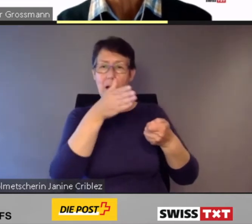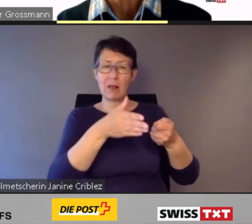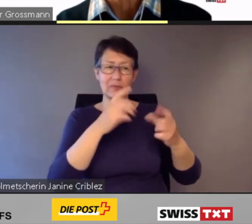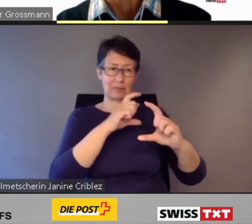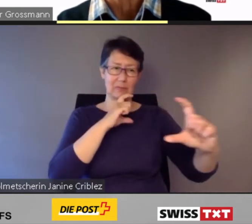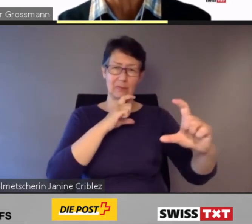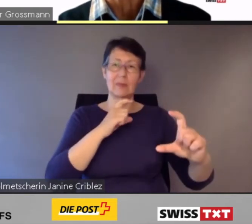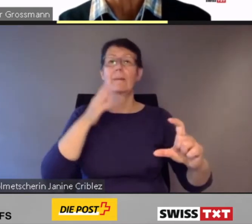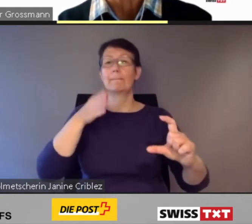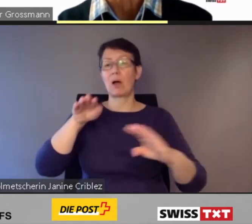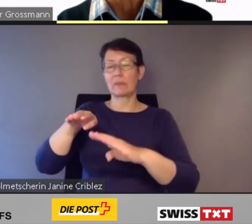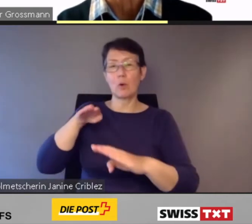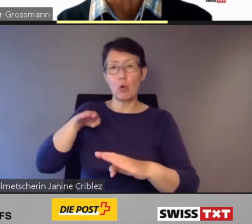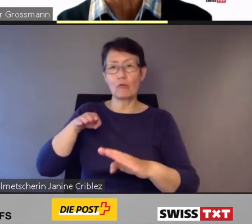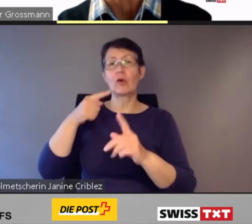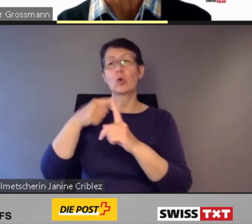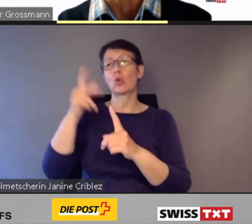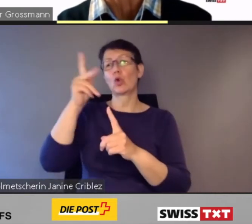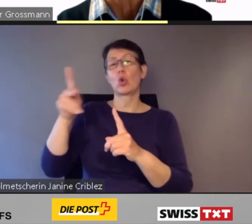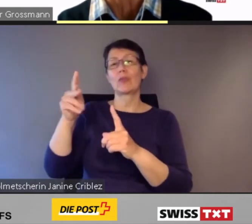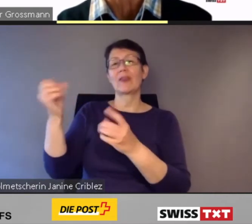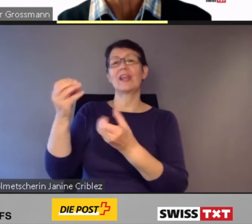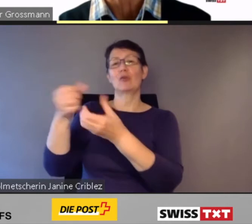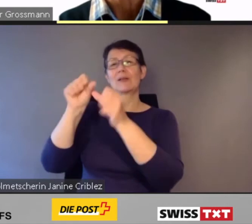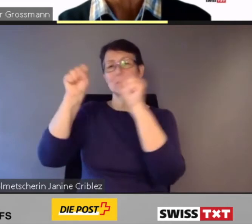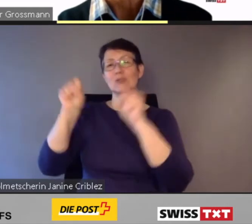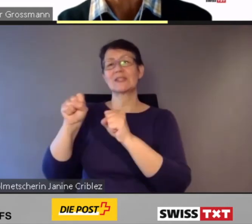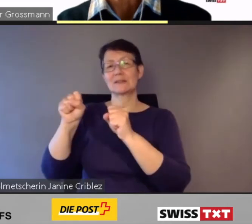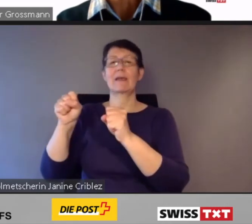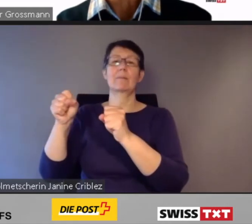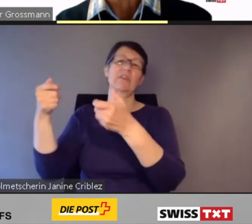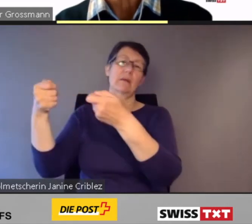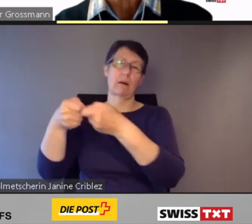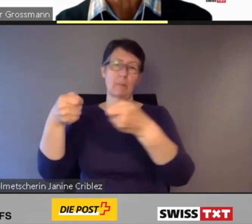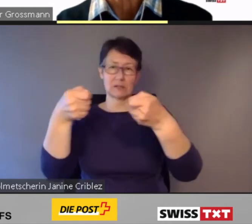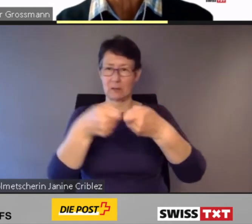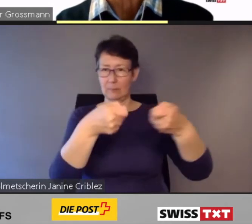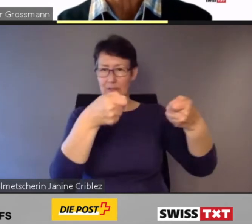Schon heute gewährleisten - wie Sie das auf dem Bild sehen -